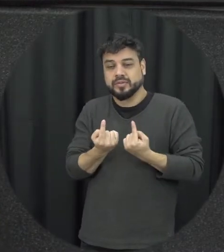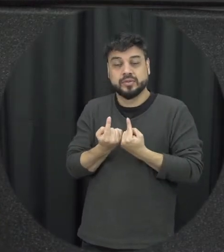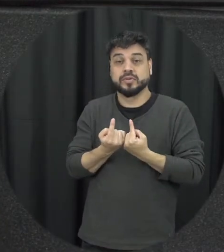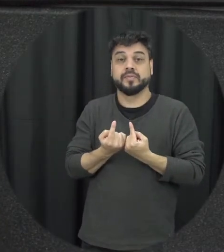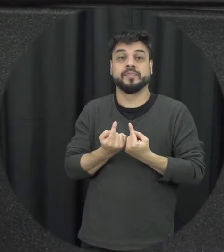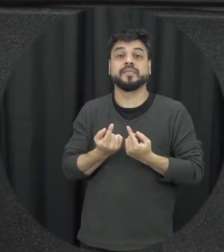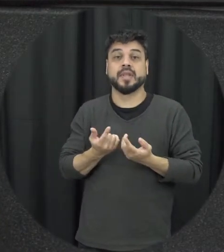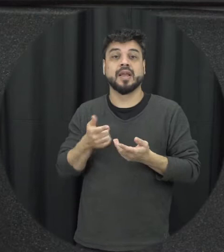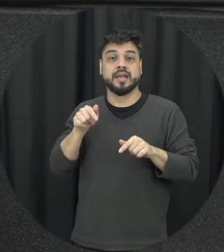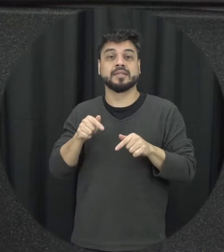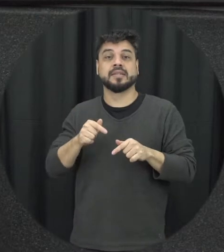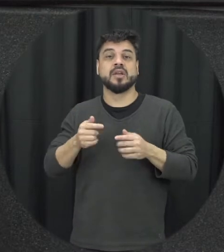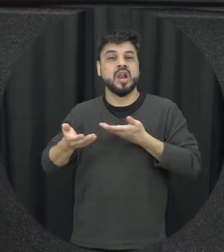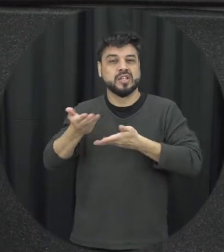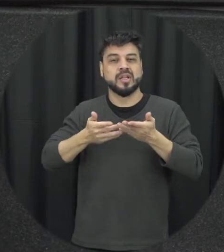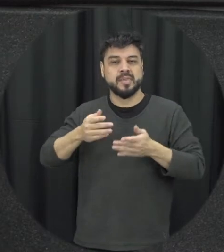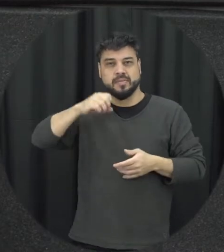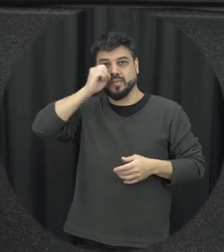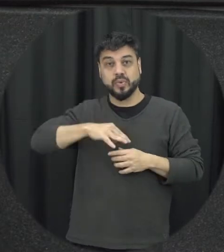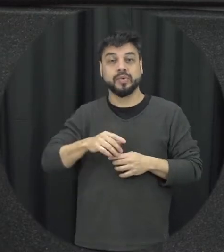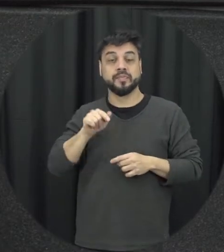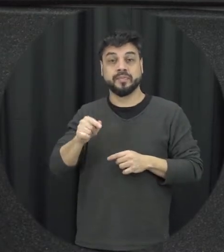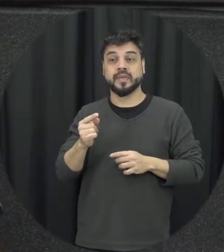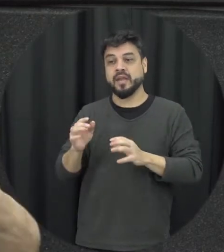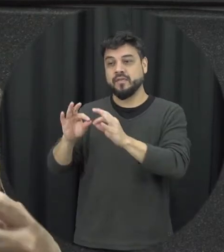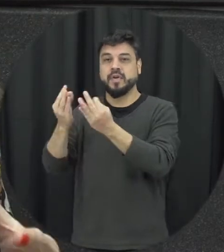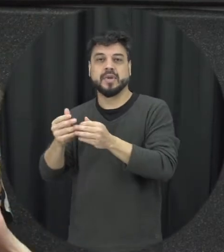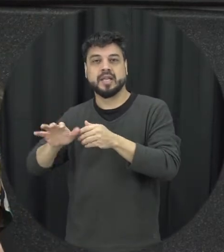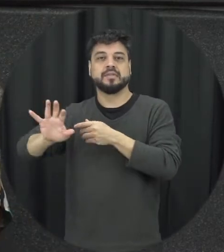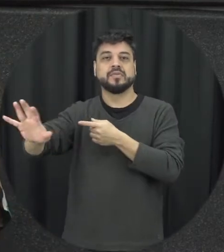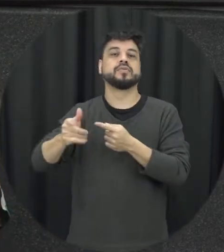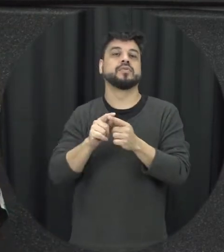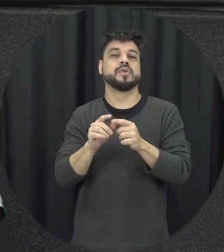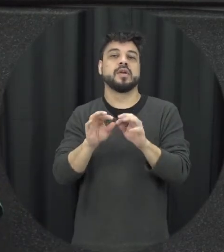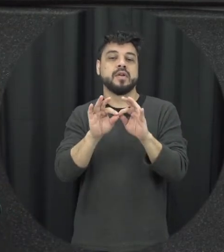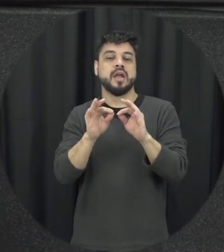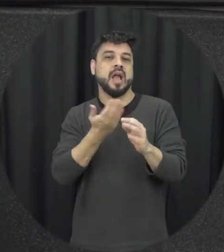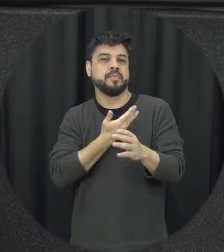então muitas vezes a família ela vai ficando distante os amigos eles ficam distanciando